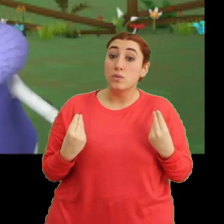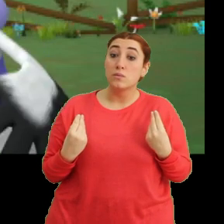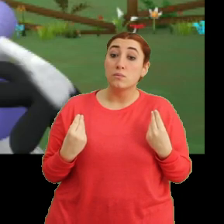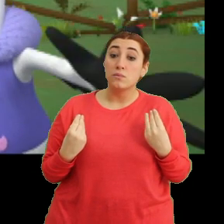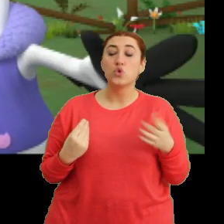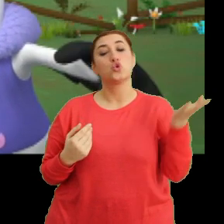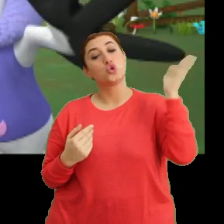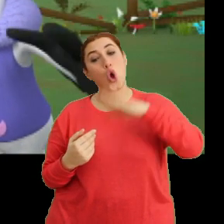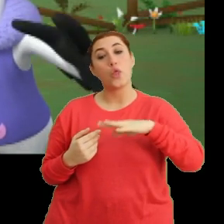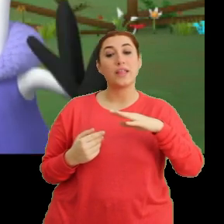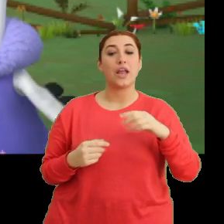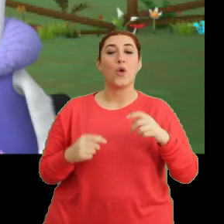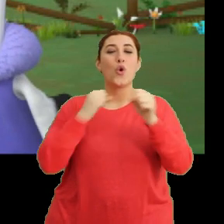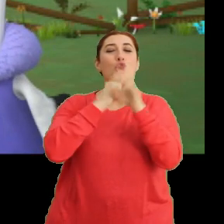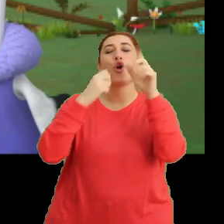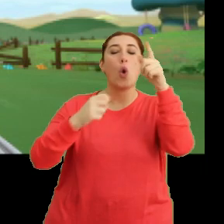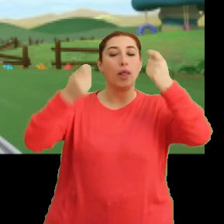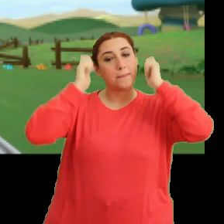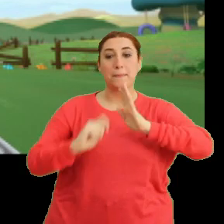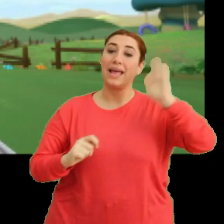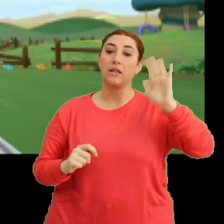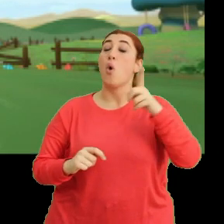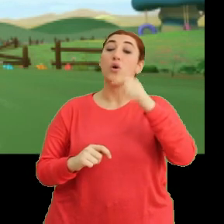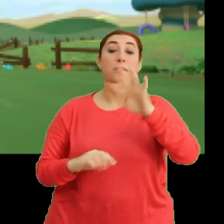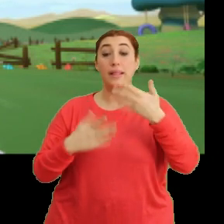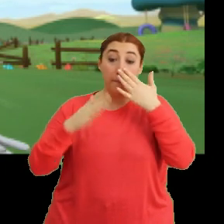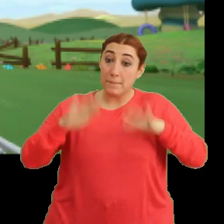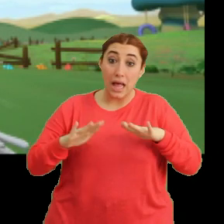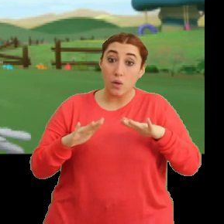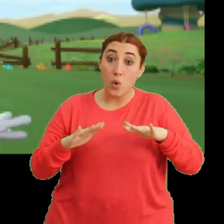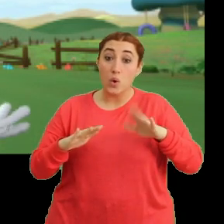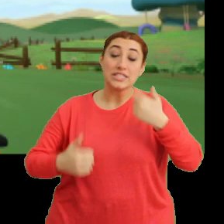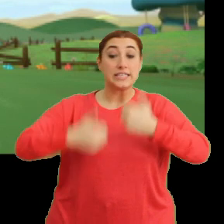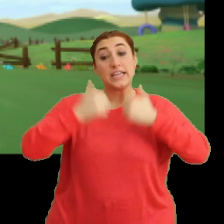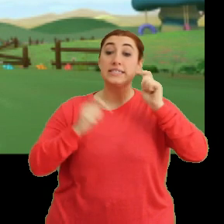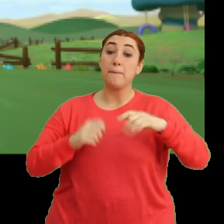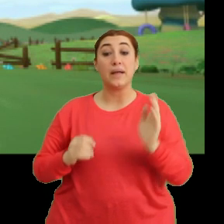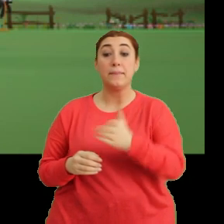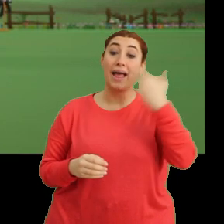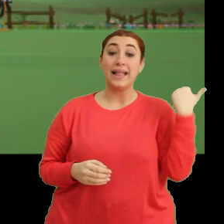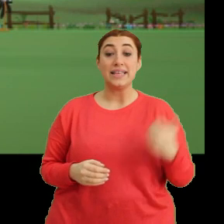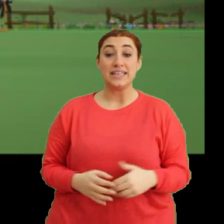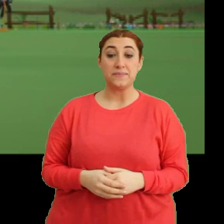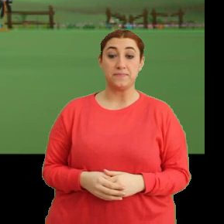Sonra da göle yıkanmaya gideriz. O zaman ne duruyoruz? Yarışa var mısınız? Tak tak.